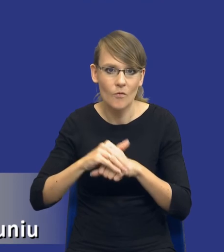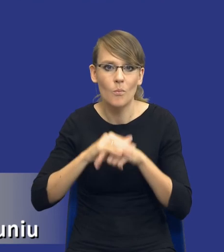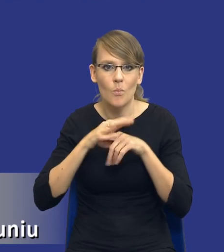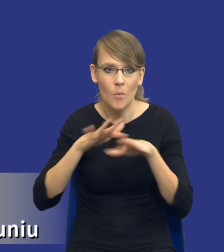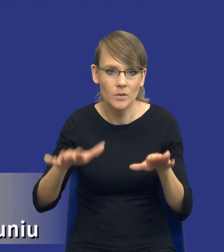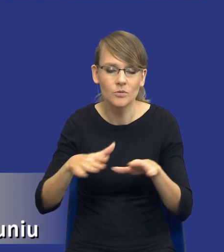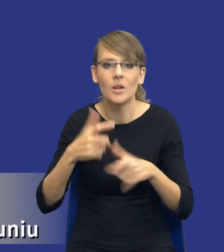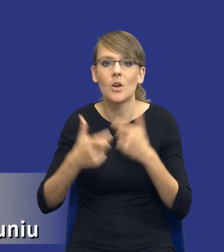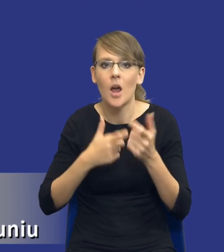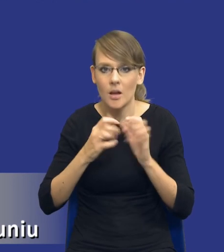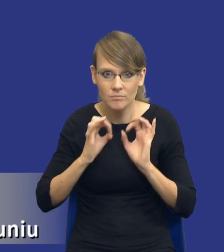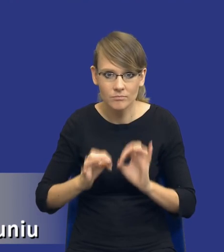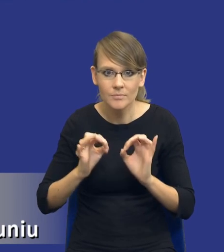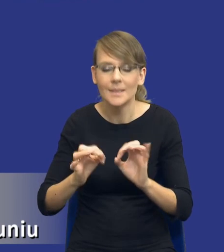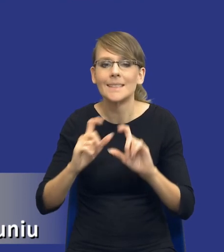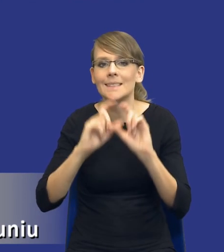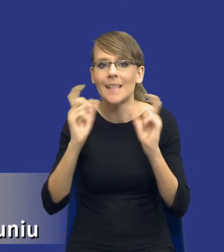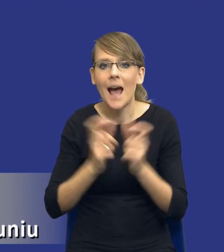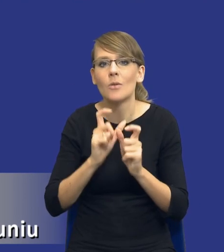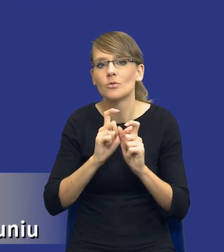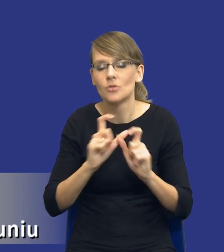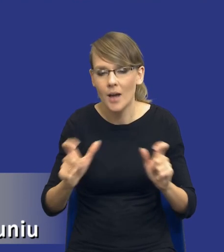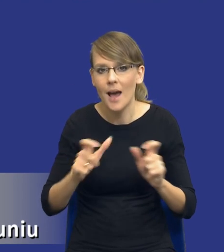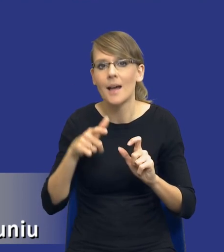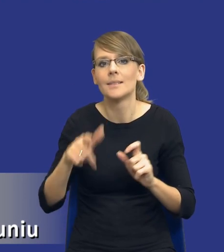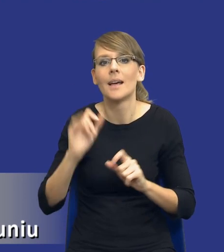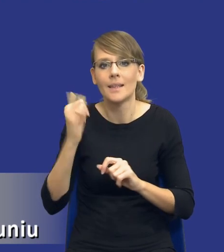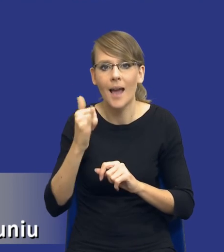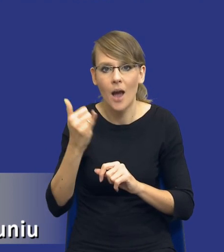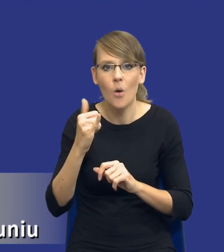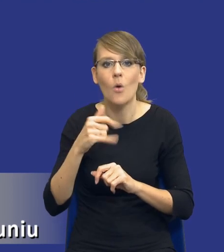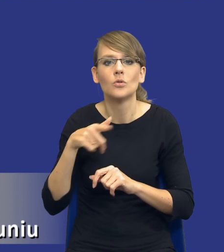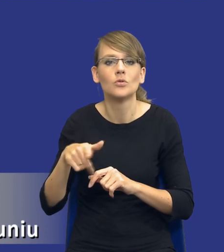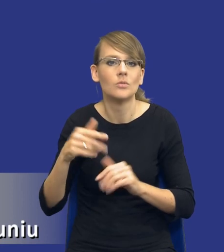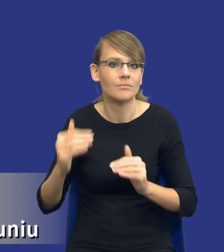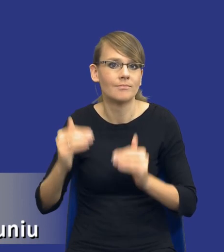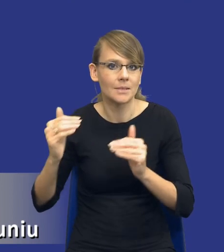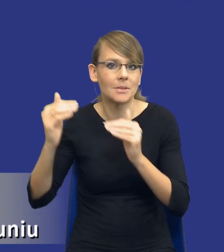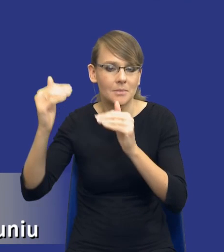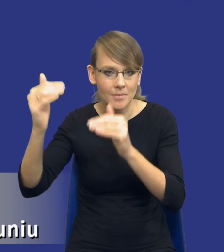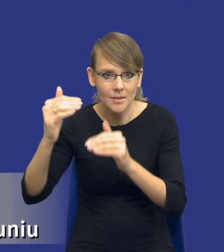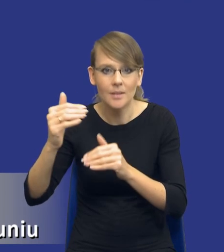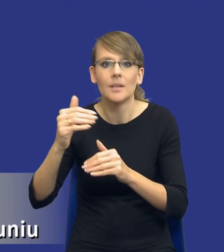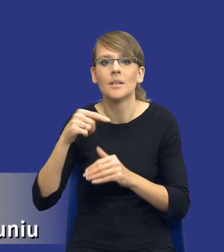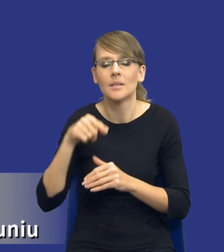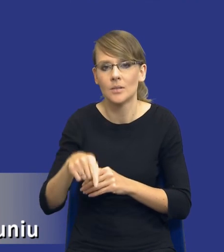taki sposób, żeby cały czas podnosić jakość prowadzonych postępowań, a tym samym jakby